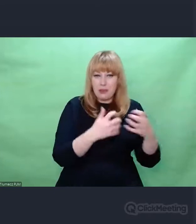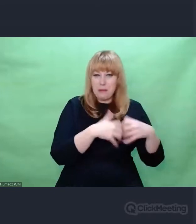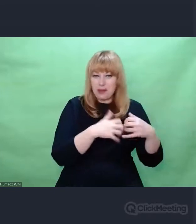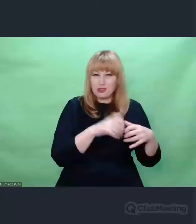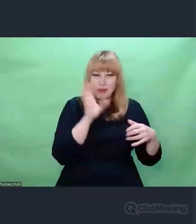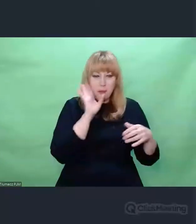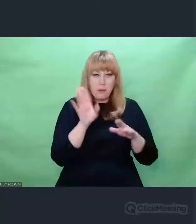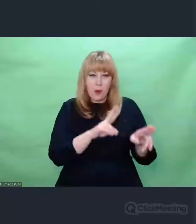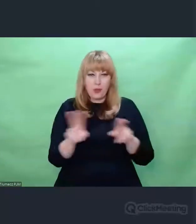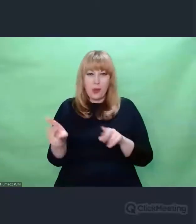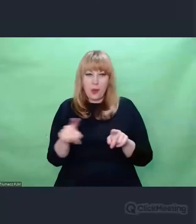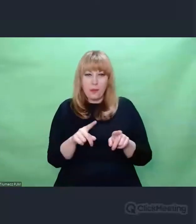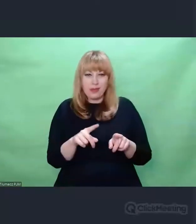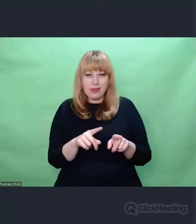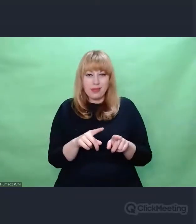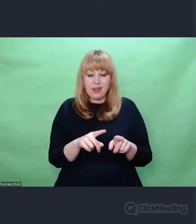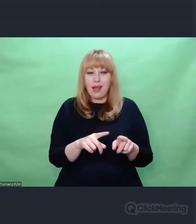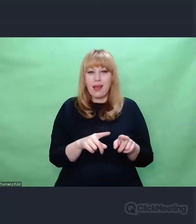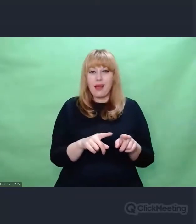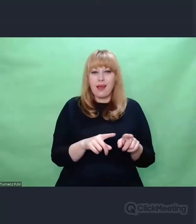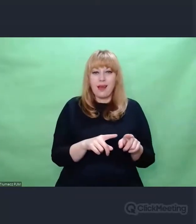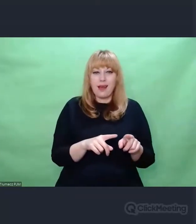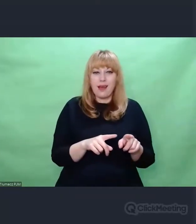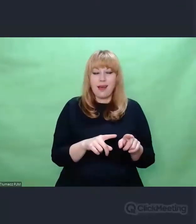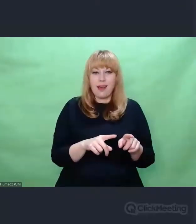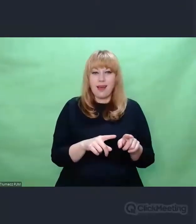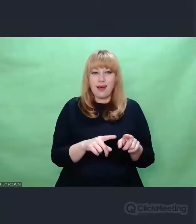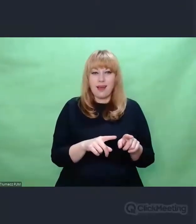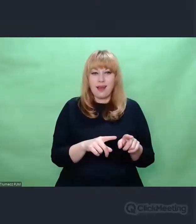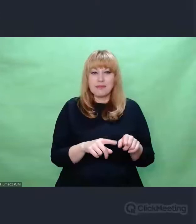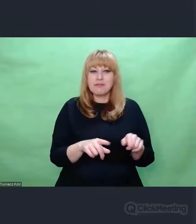mimo że trafiły pod strzechy i stały się